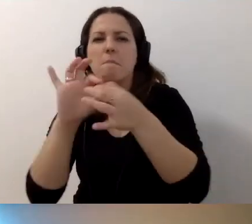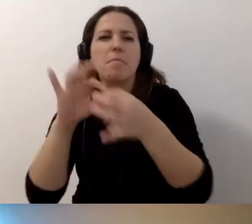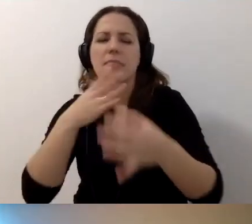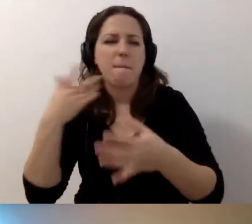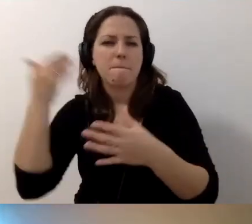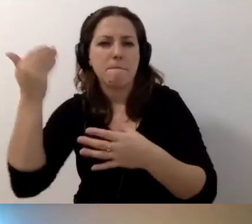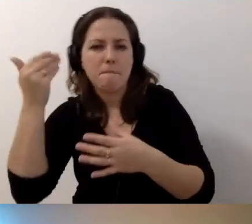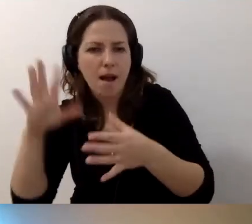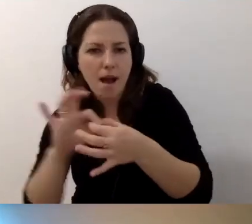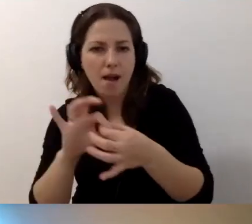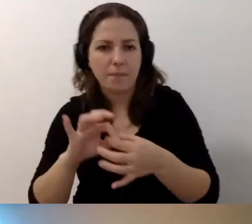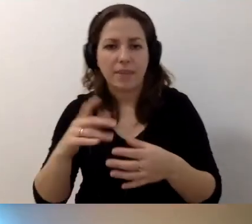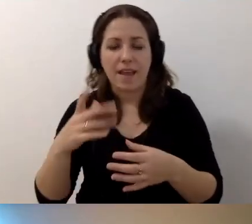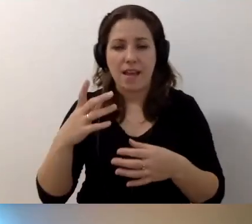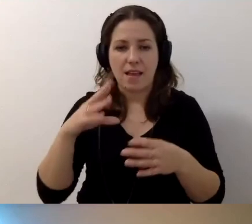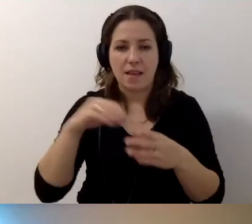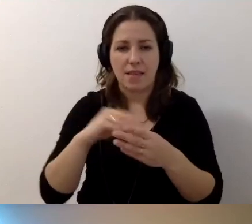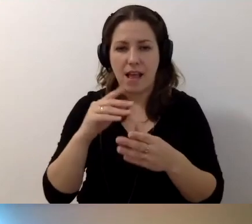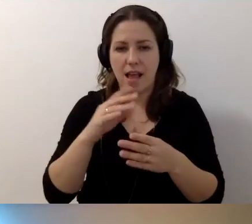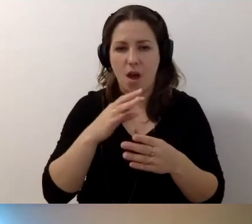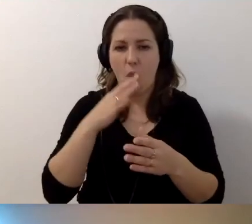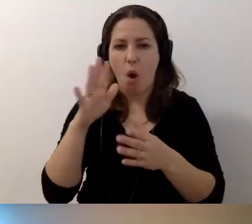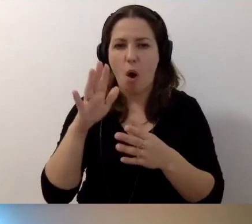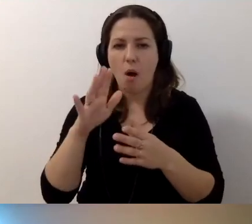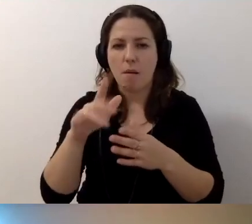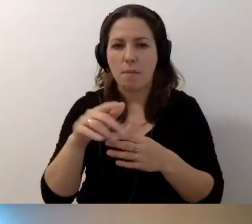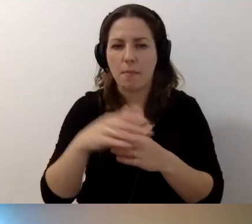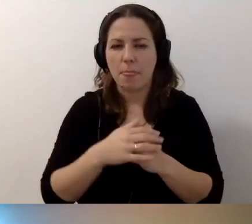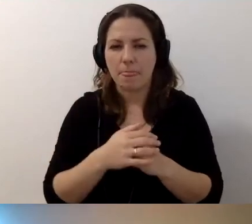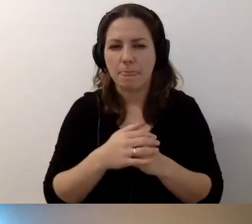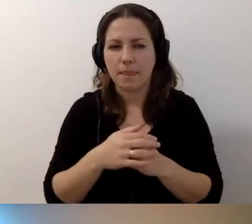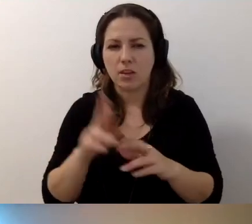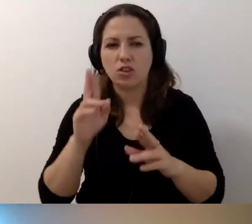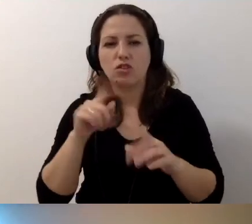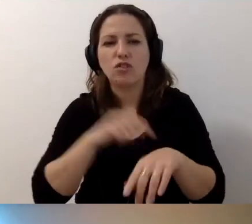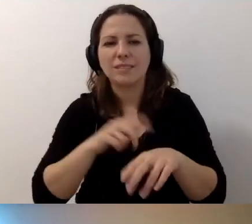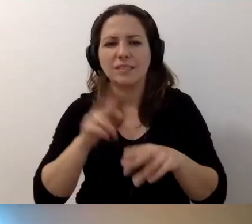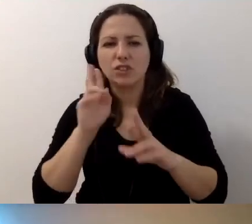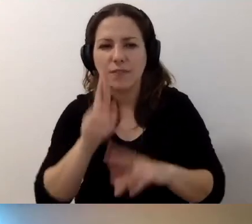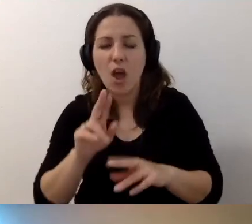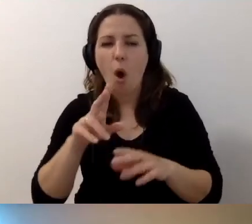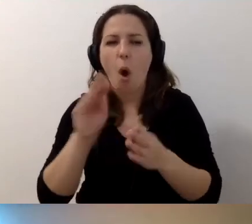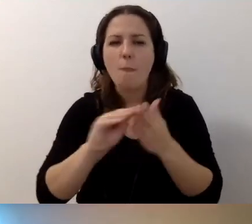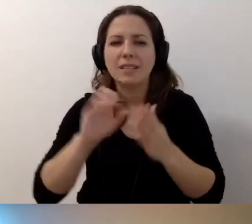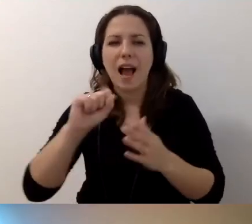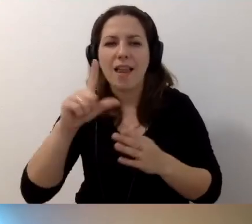Czy używając stopklatki, zakłócając czas rzeczywisty? Opis alternatywny zdjęcia - ile znaków powinien mieć?